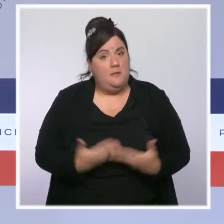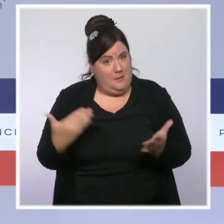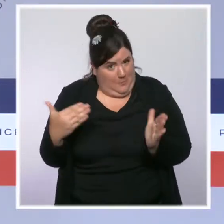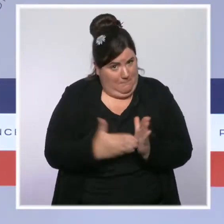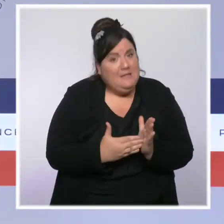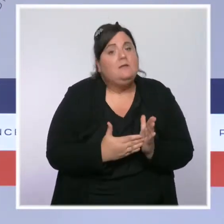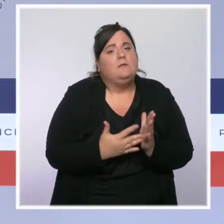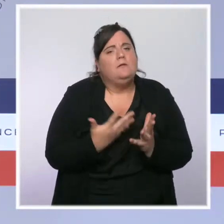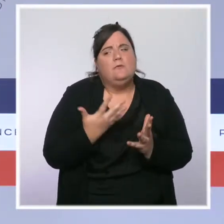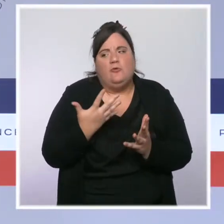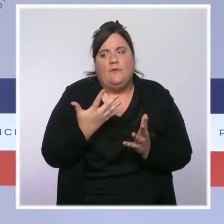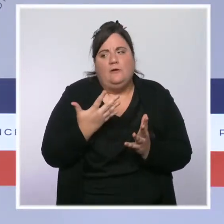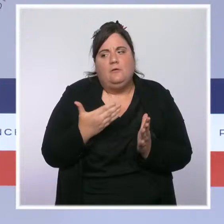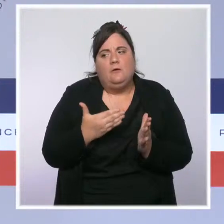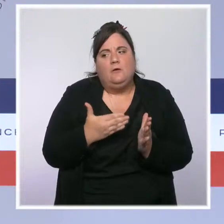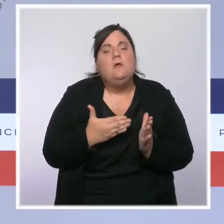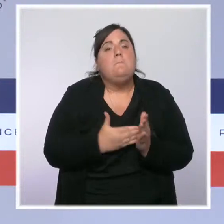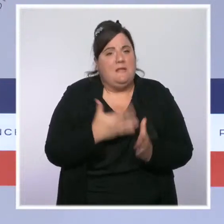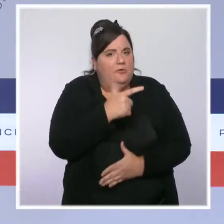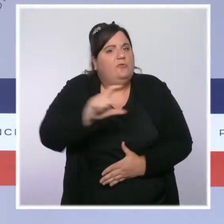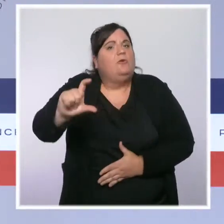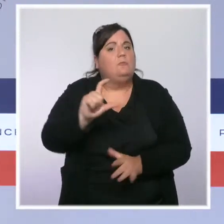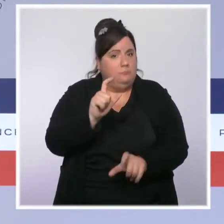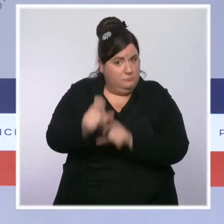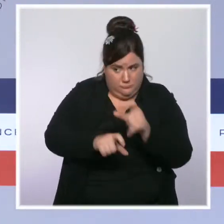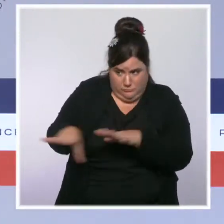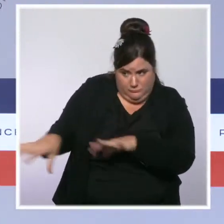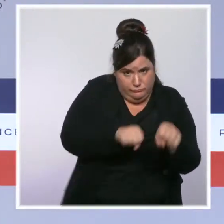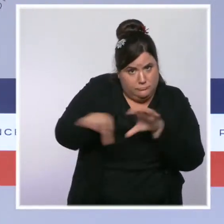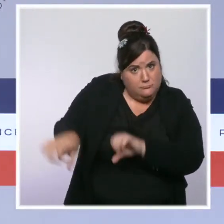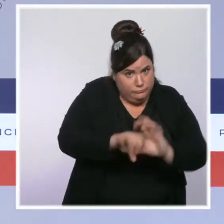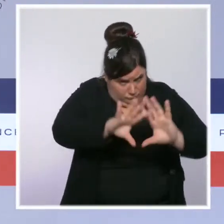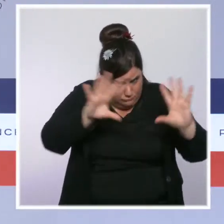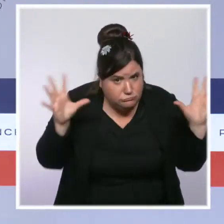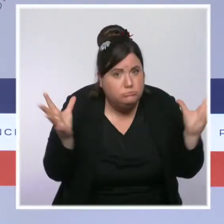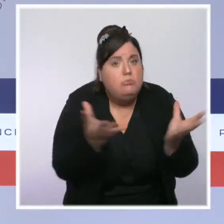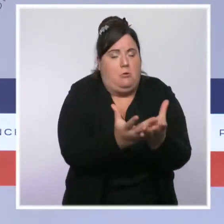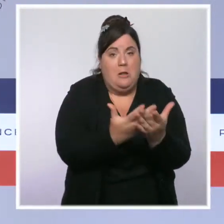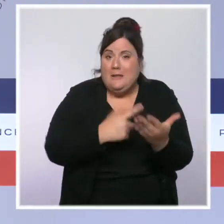Nous avons lancé le suivi des individus radicalisés sortant de prison qui n'avaient que trop attendu.